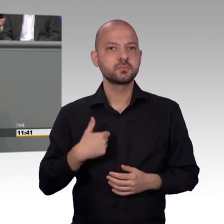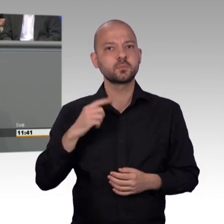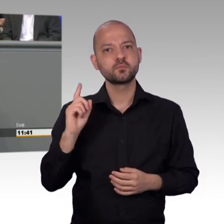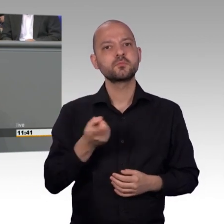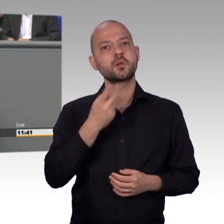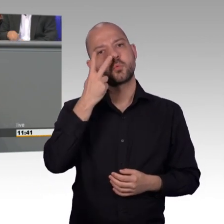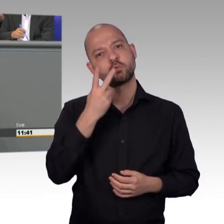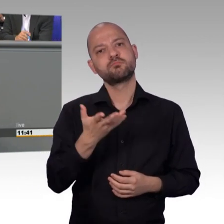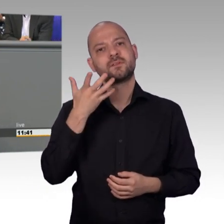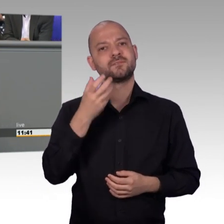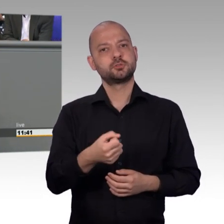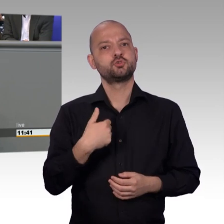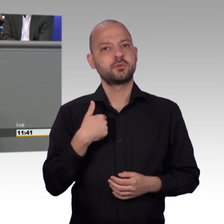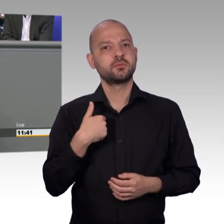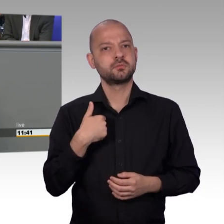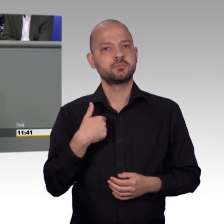Ich darf aber auch sagen, ich hätte gerne noch etwas mehr